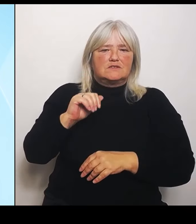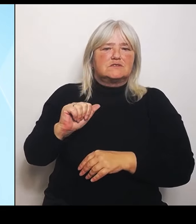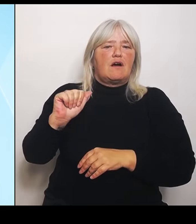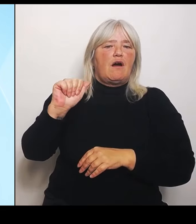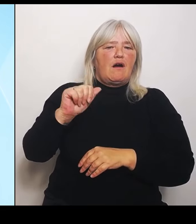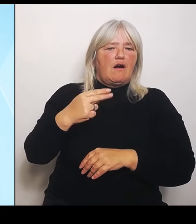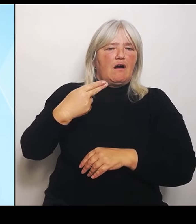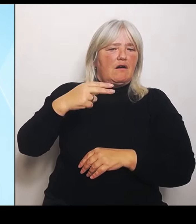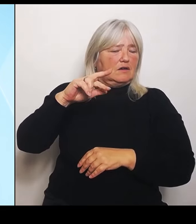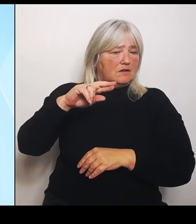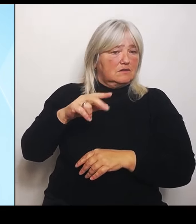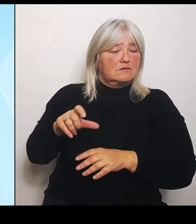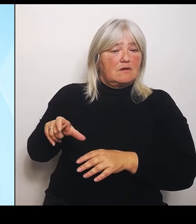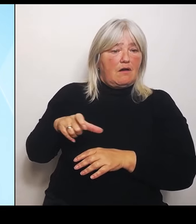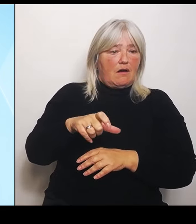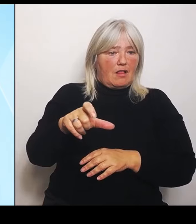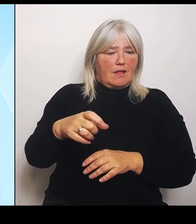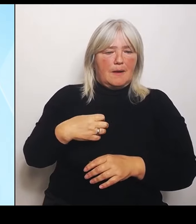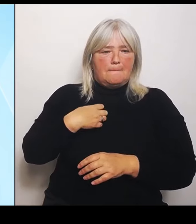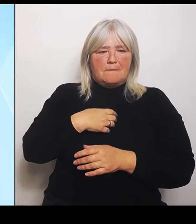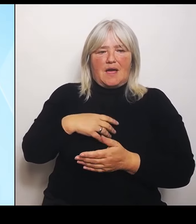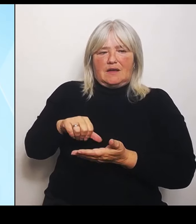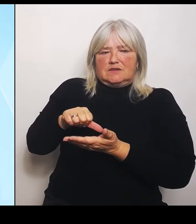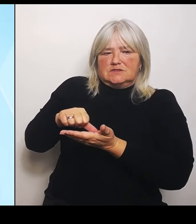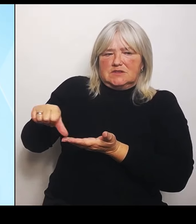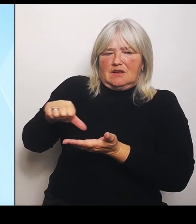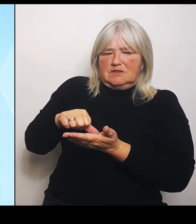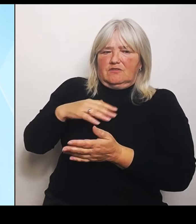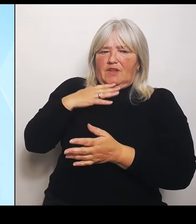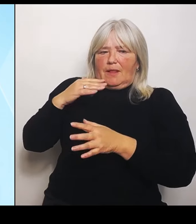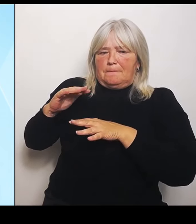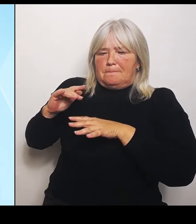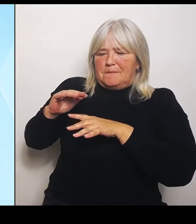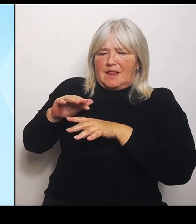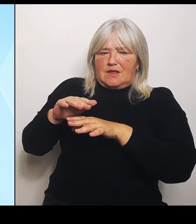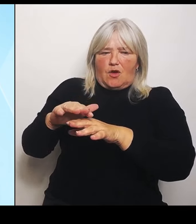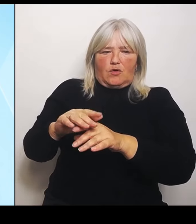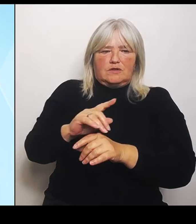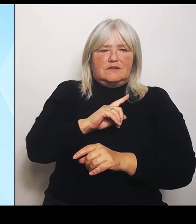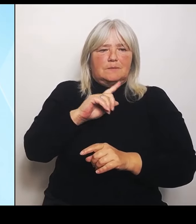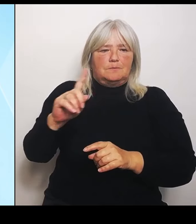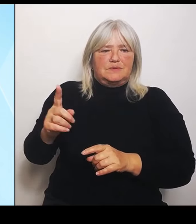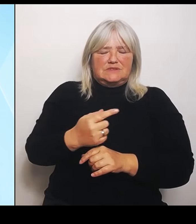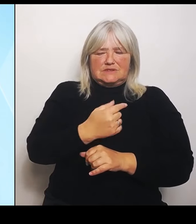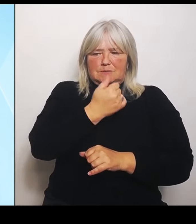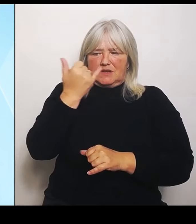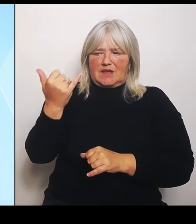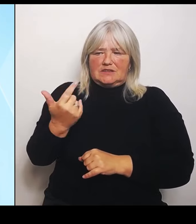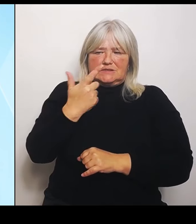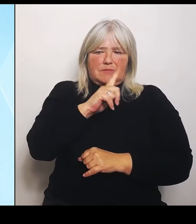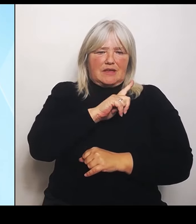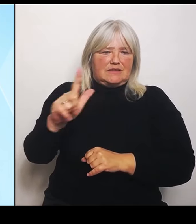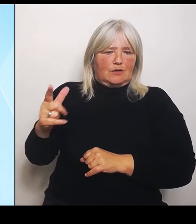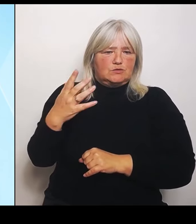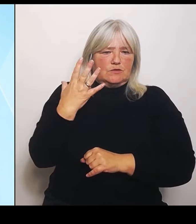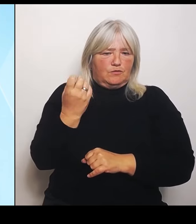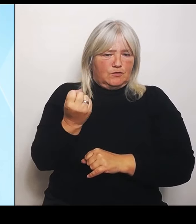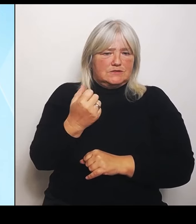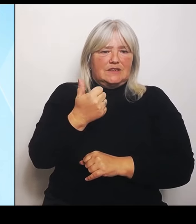Jahr 2050 werden das 1,1 Milliarden € sein. Aber er hält bisher nichts. Das heißt, wir wollen, dass die